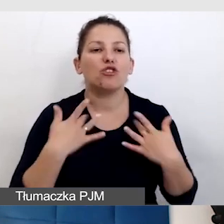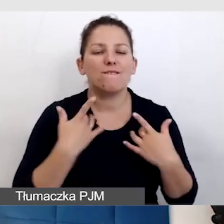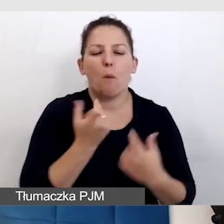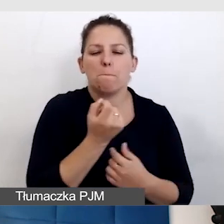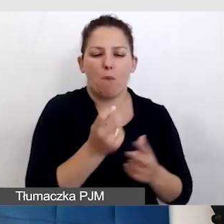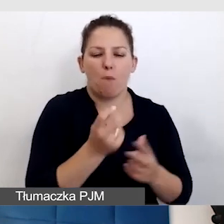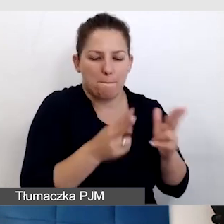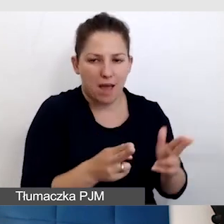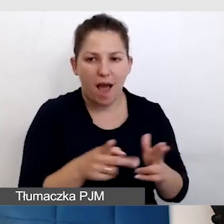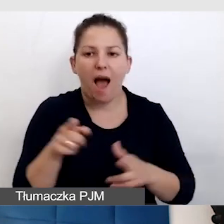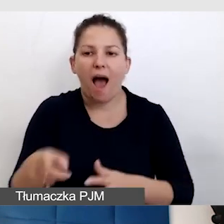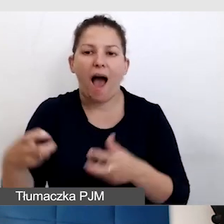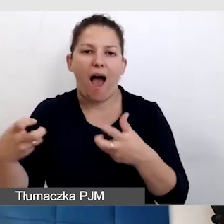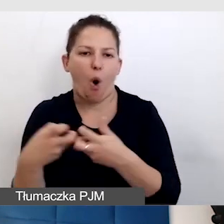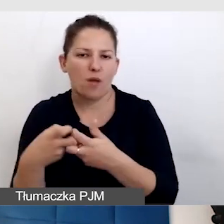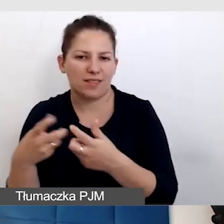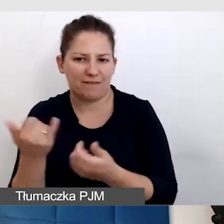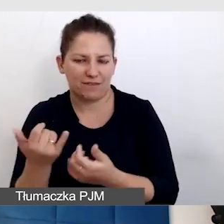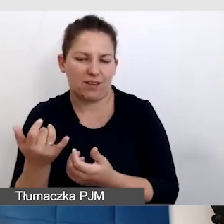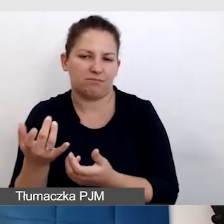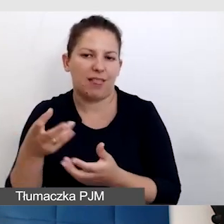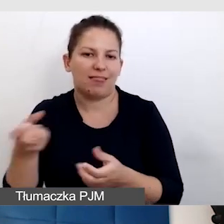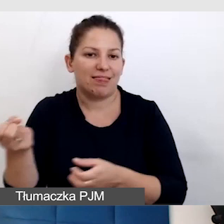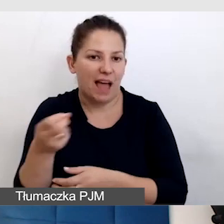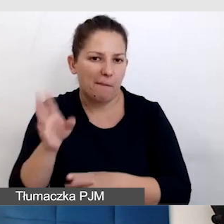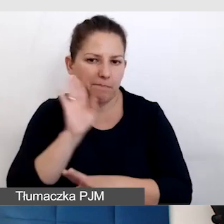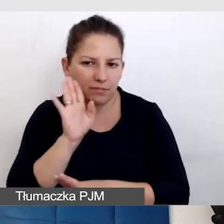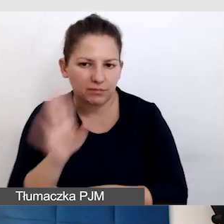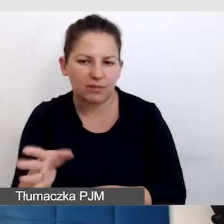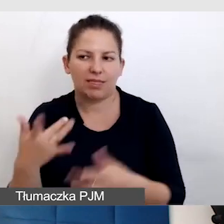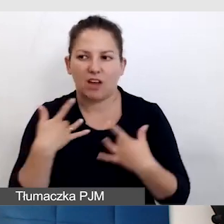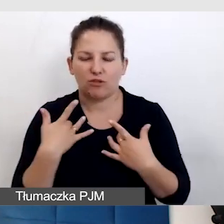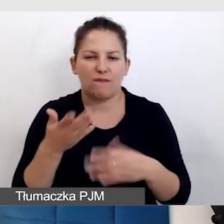a zostają napisy, które były na żywo, które mają opóźnienie,